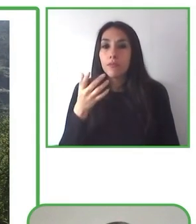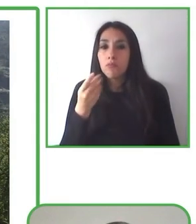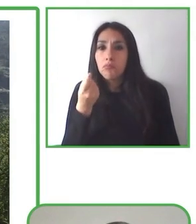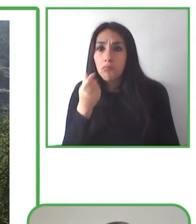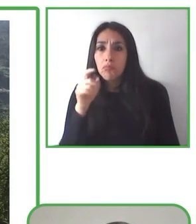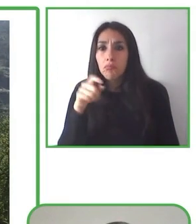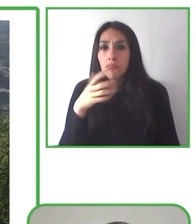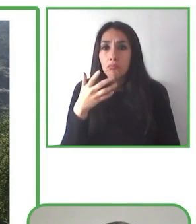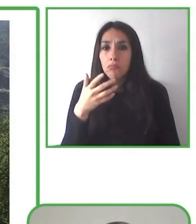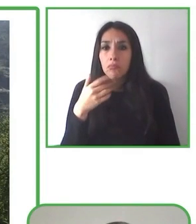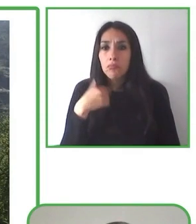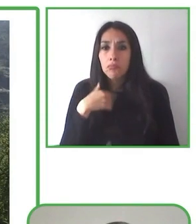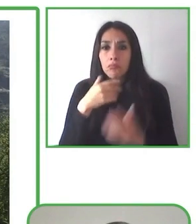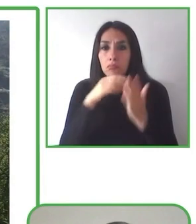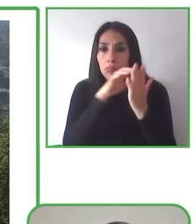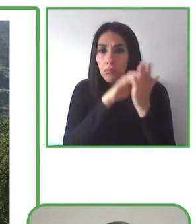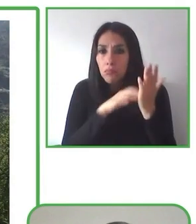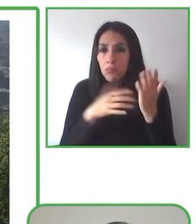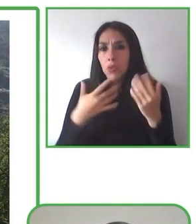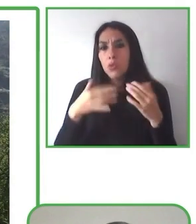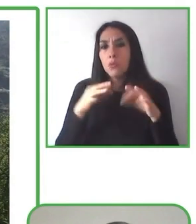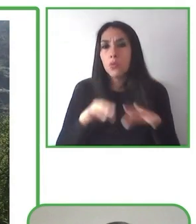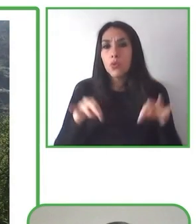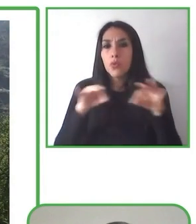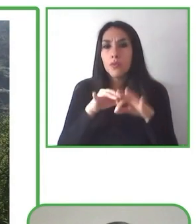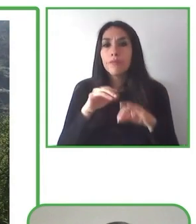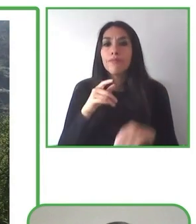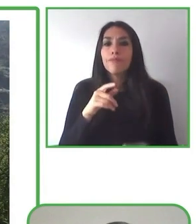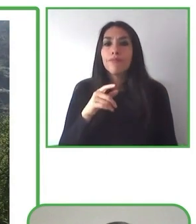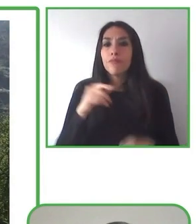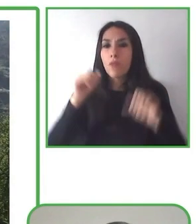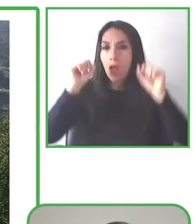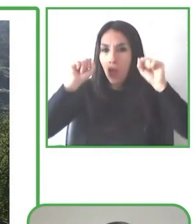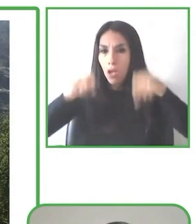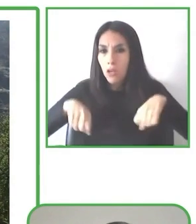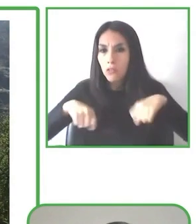Senderismo sin límites trabaja en alianza con diversos actores de la comunidad local.